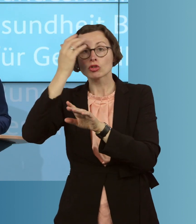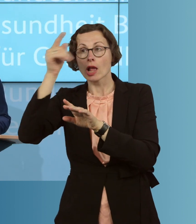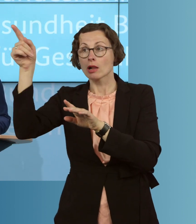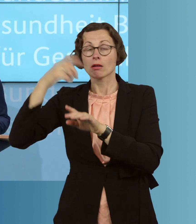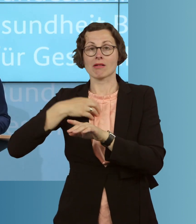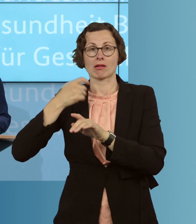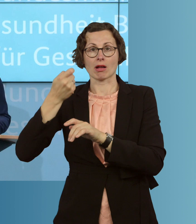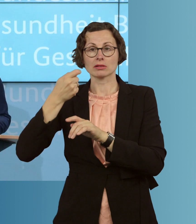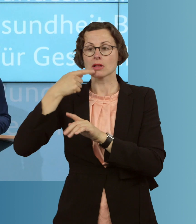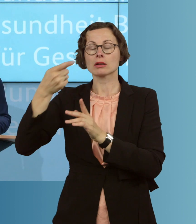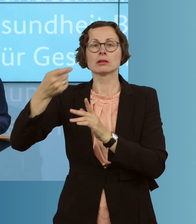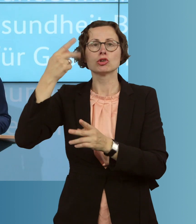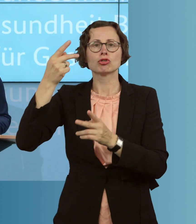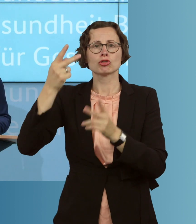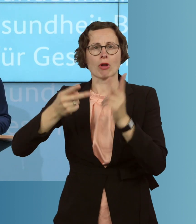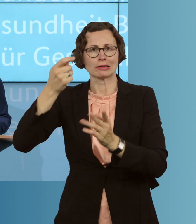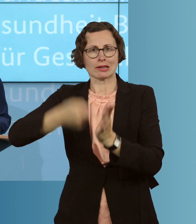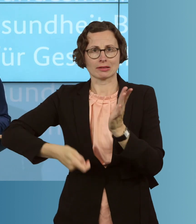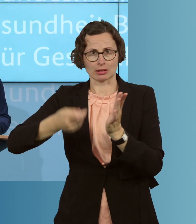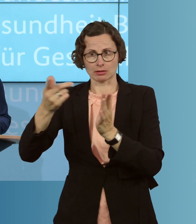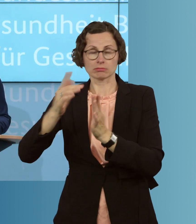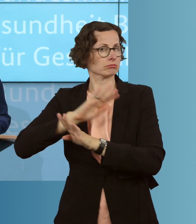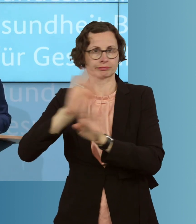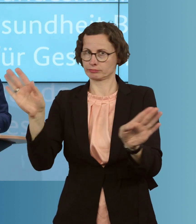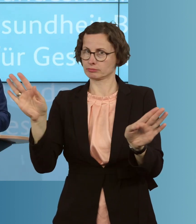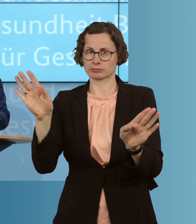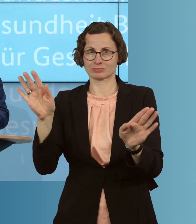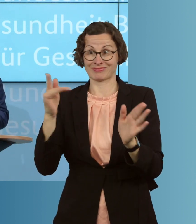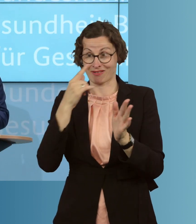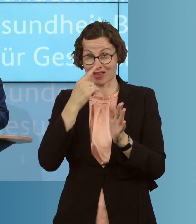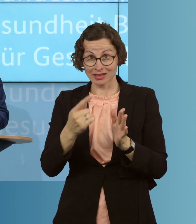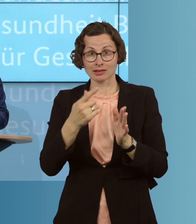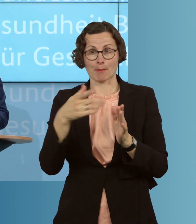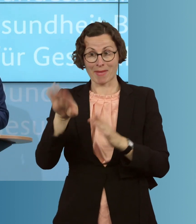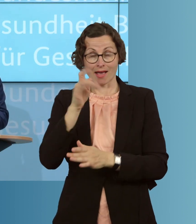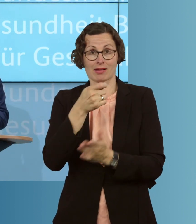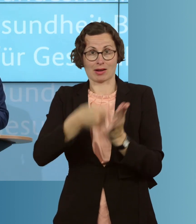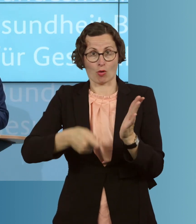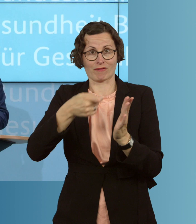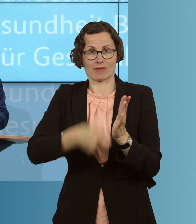müssen. Allein dadurch gelingt es schon, die Zahl der möglichen Impfdosen im Land